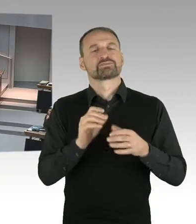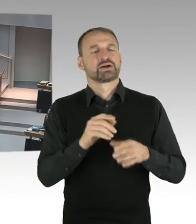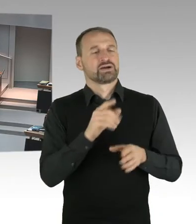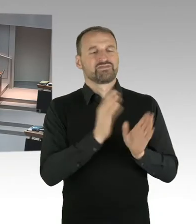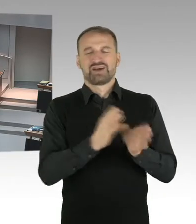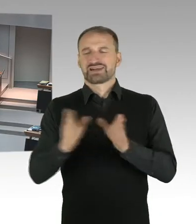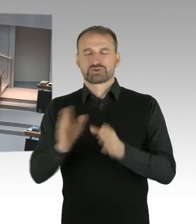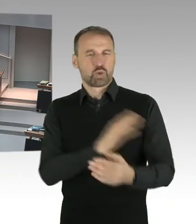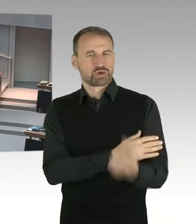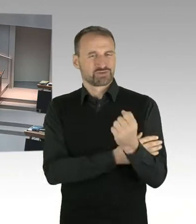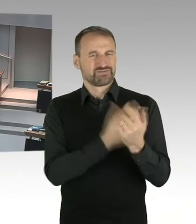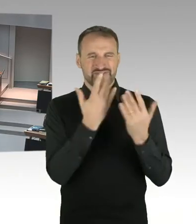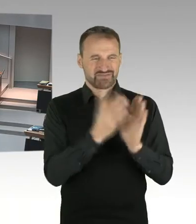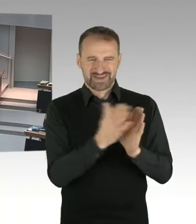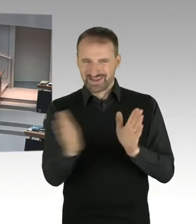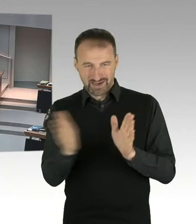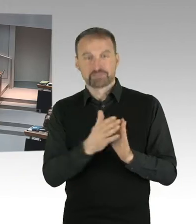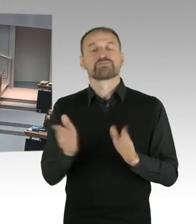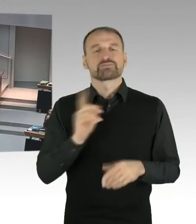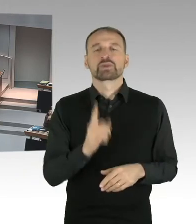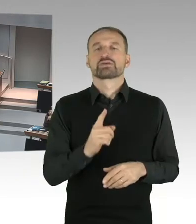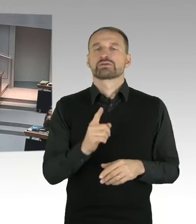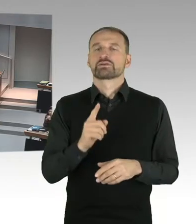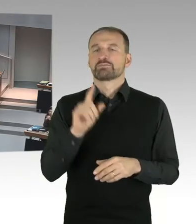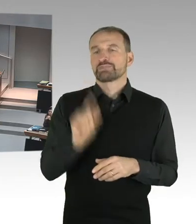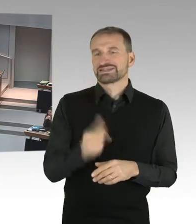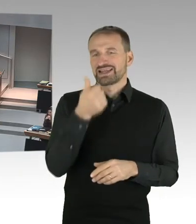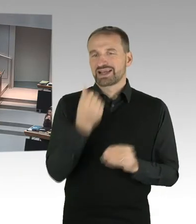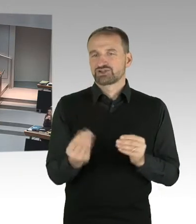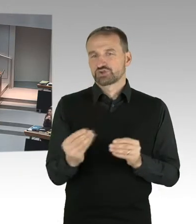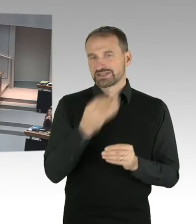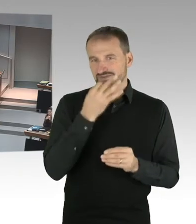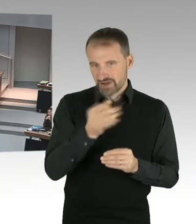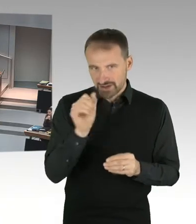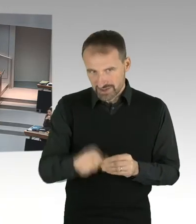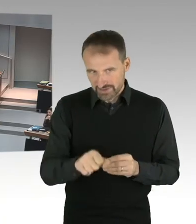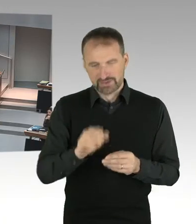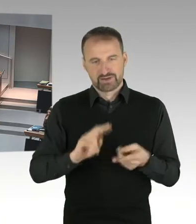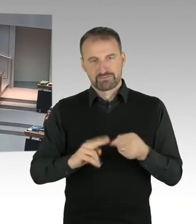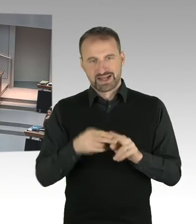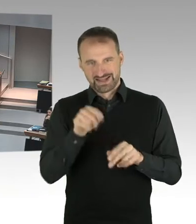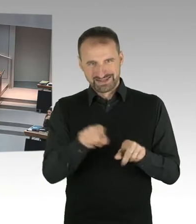kann auch von einem anderen Mitglied des Hauses gestellt werden. Für die erste Frage rufe ich ein Mitglied der Fraktion der SPD auf.